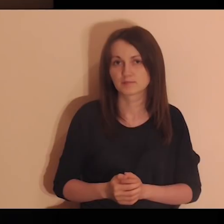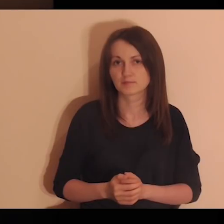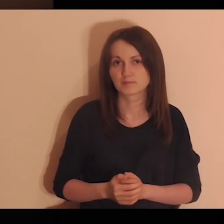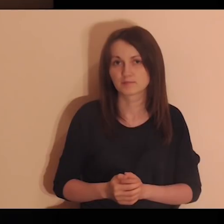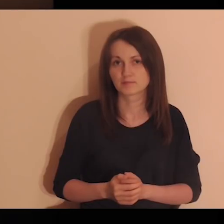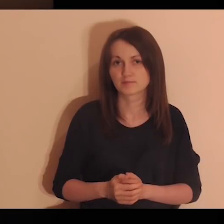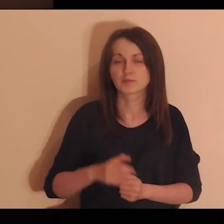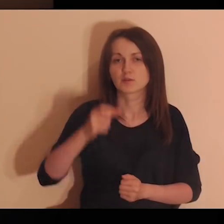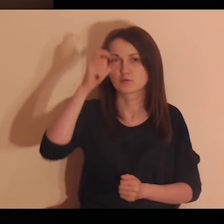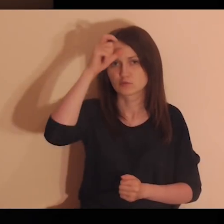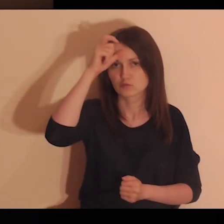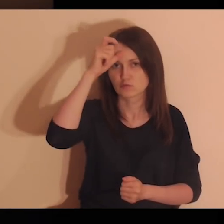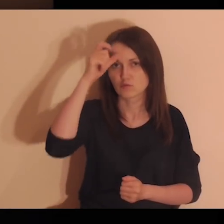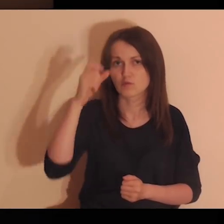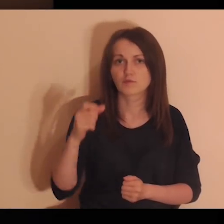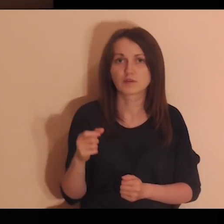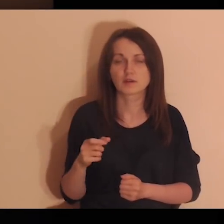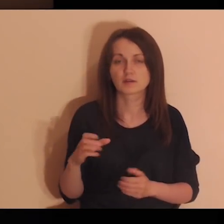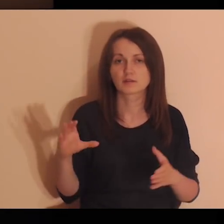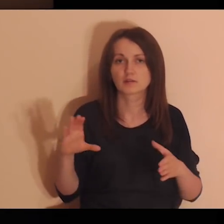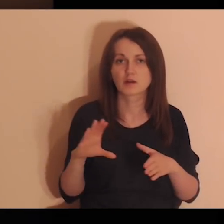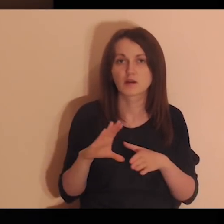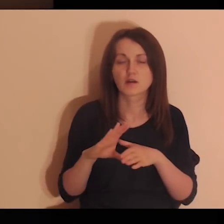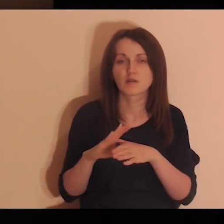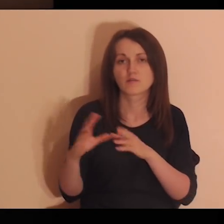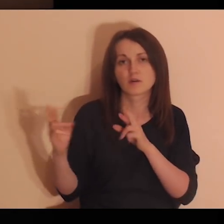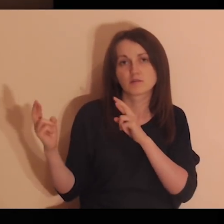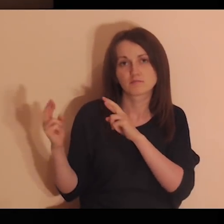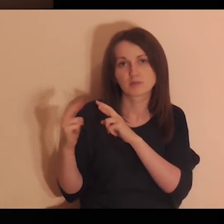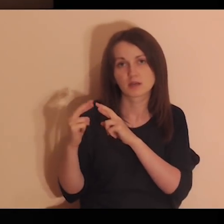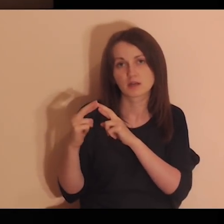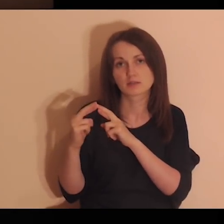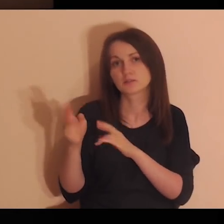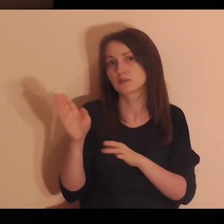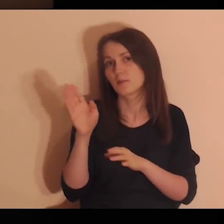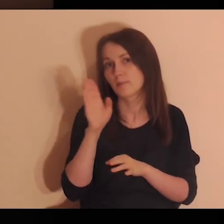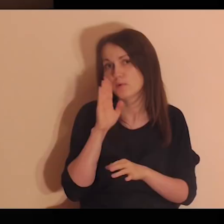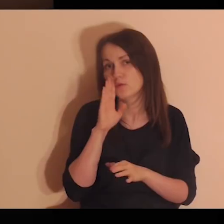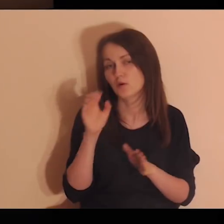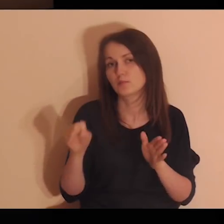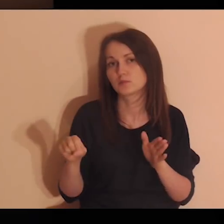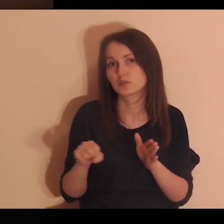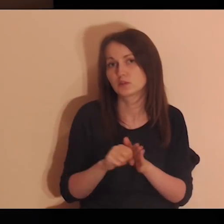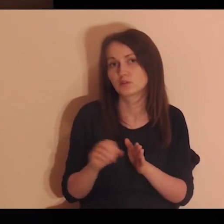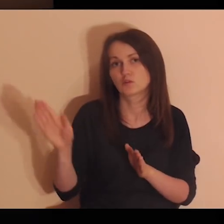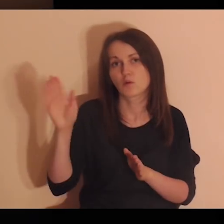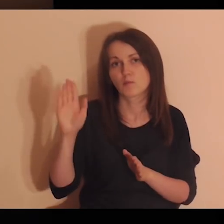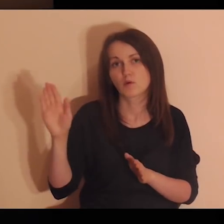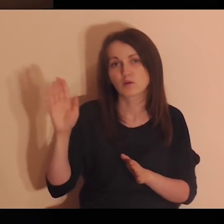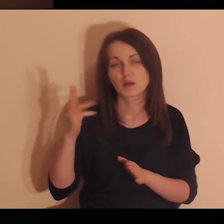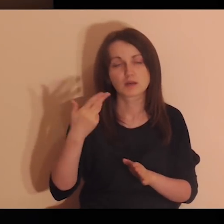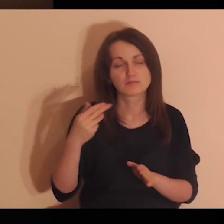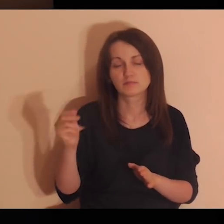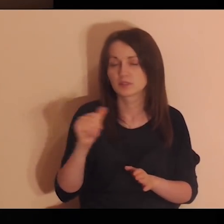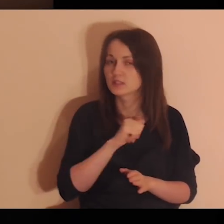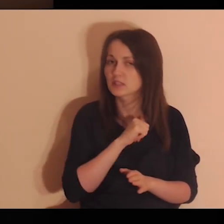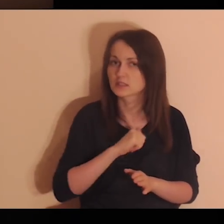„Dopiero człowiek w relacji jest podobny do Boga. Nie człowiek samotny”.